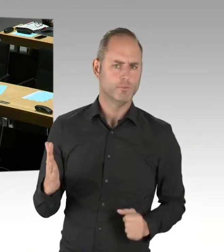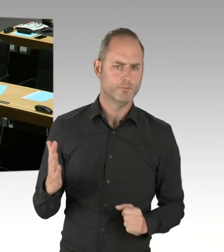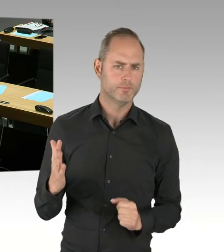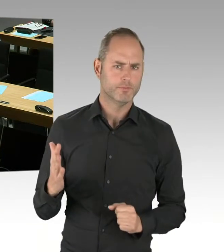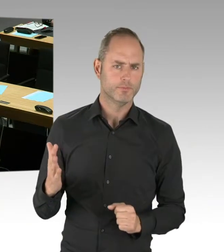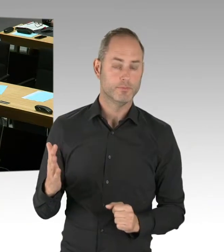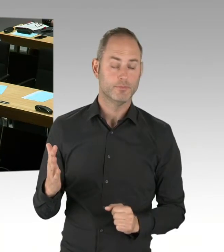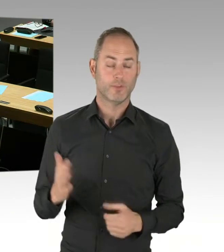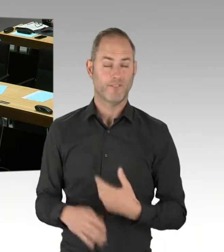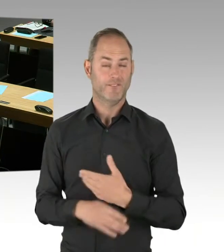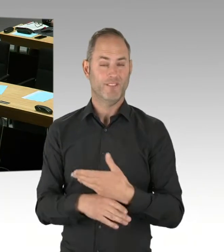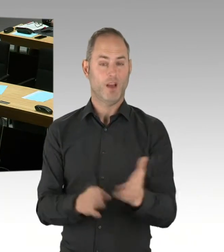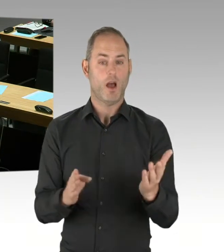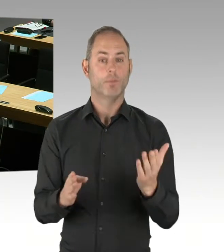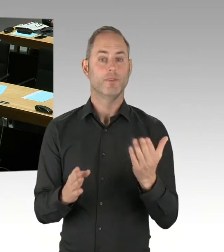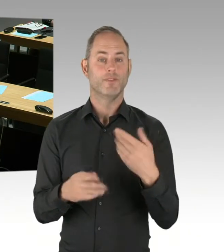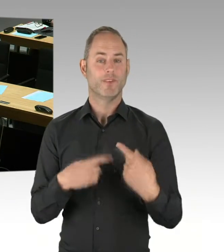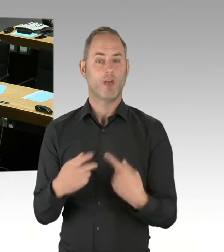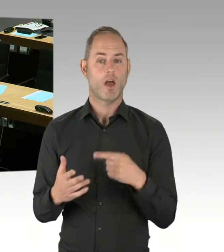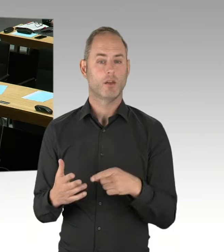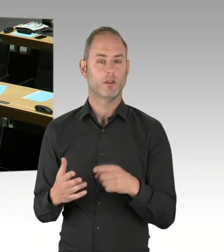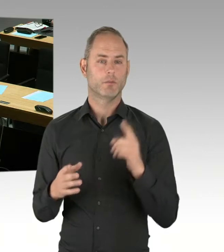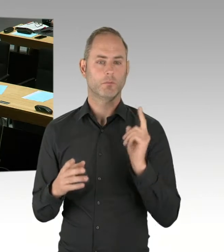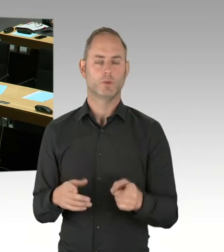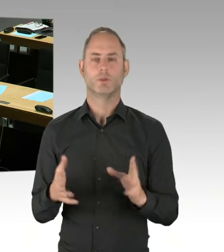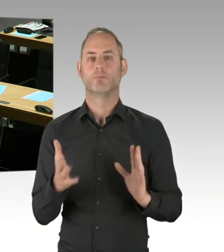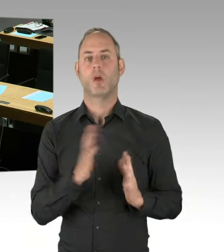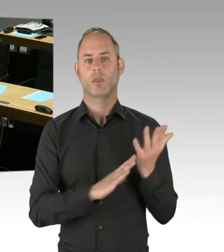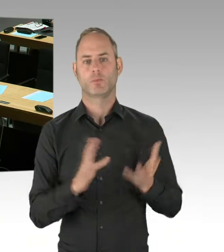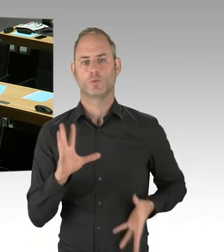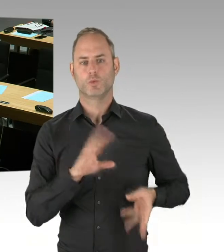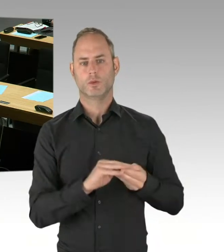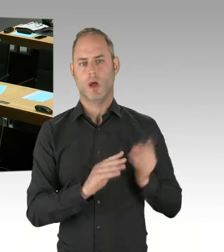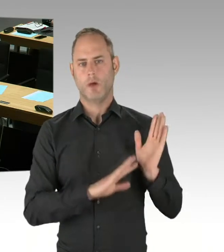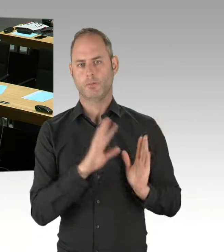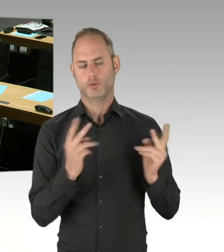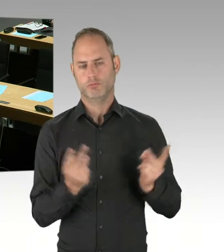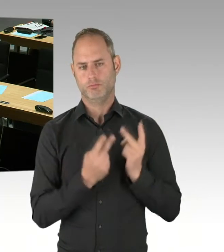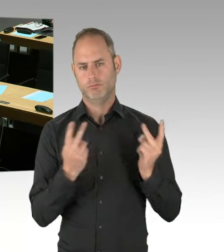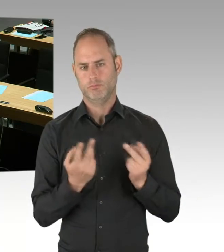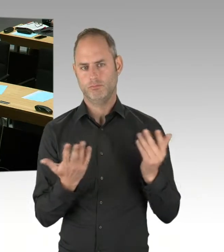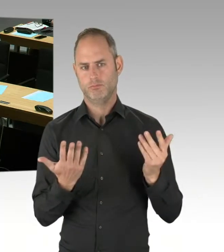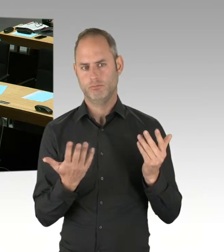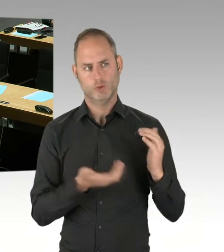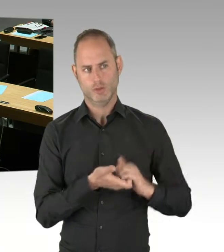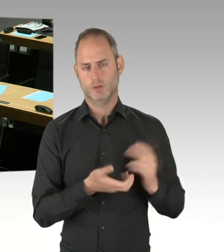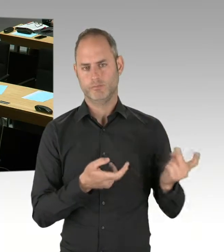(Präsidium) Vielen Dank. Herr Kollege Schopf, wollen Sie eine Nachfrage stellen? Nein? Dann wäre Herr Kollege Buchholz dran.